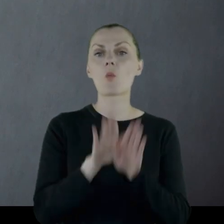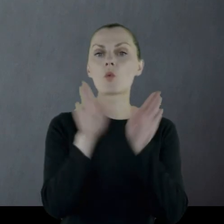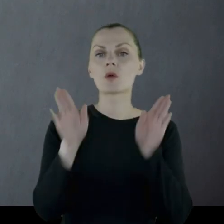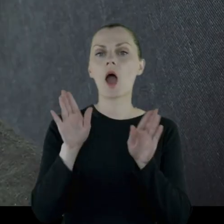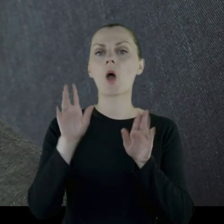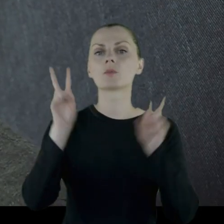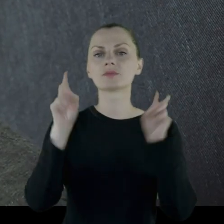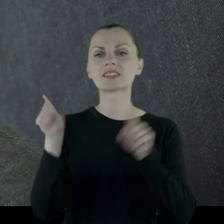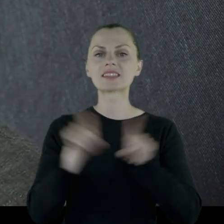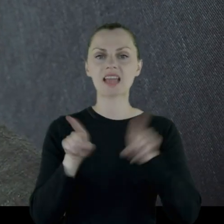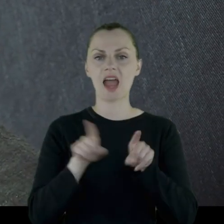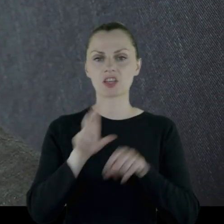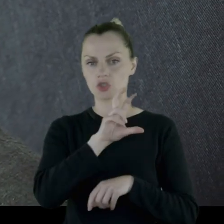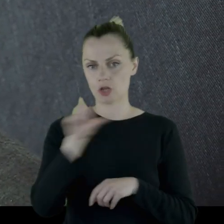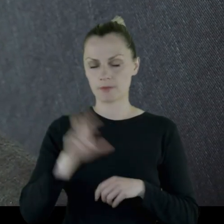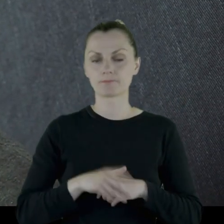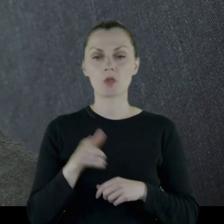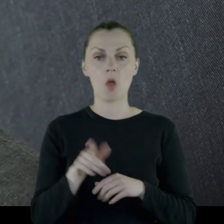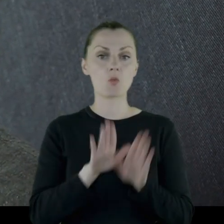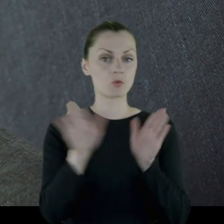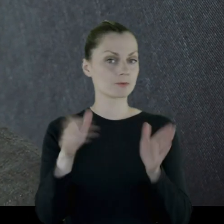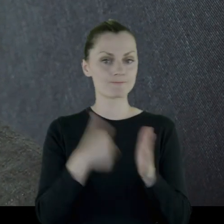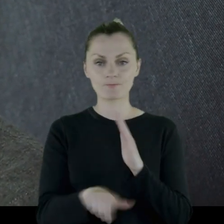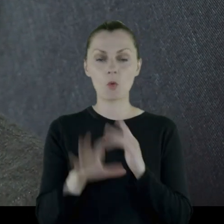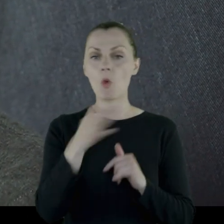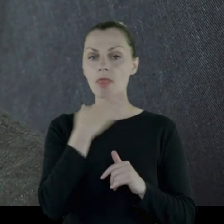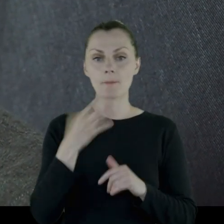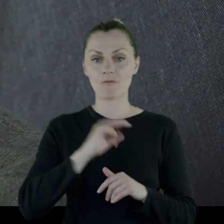Muzeum jest nietypowe, ponieważ nie mamy własnej siedziby